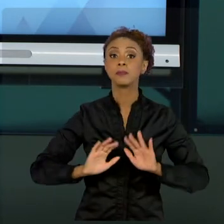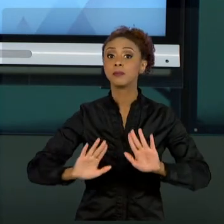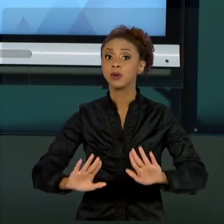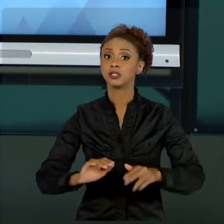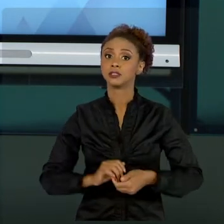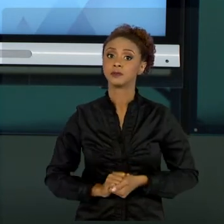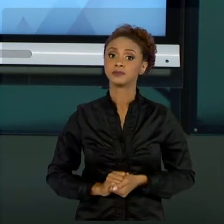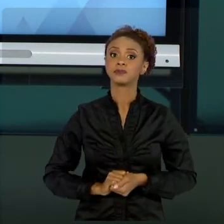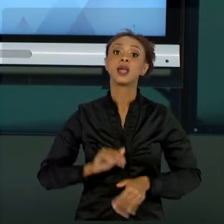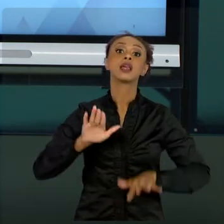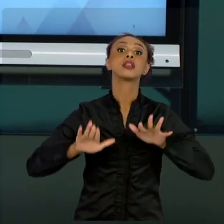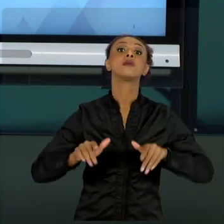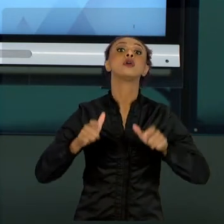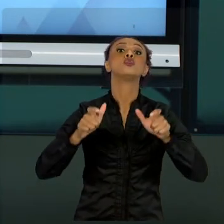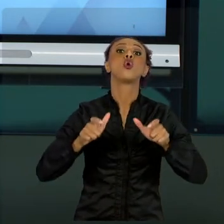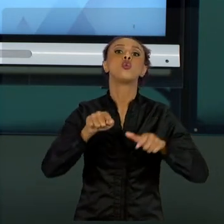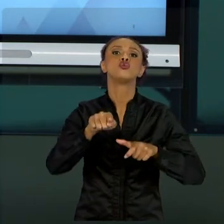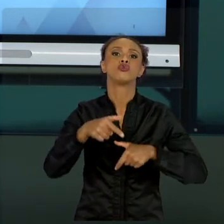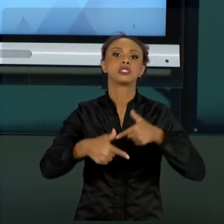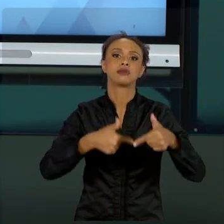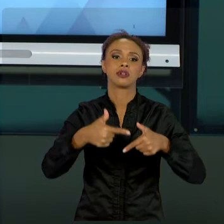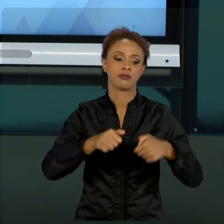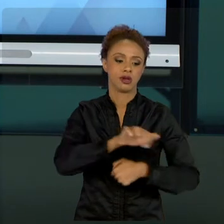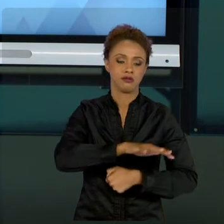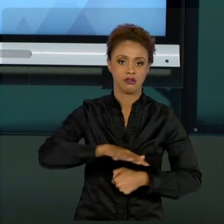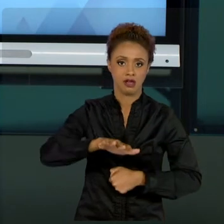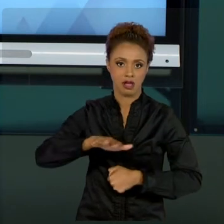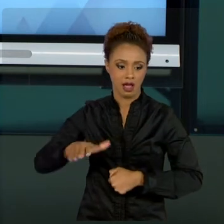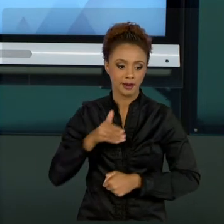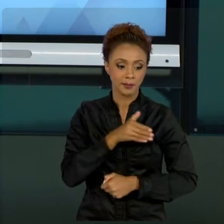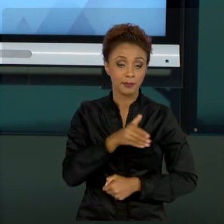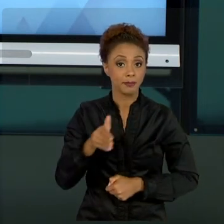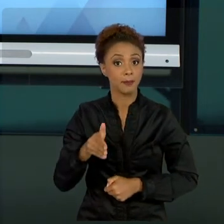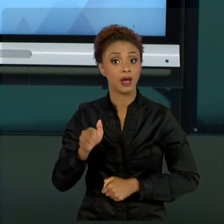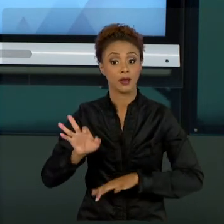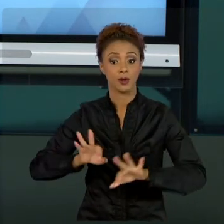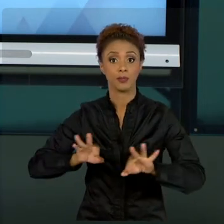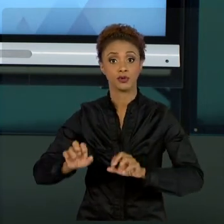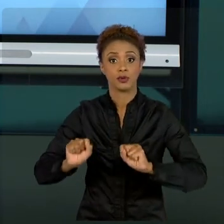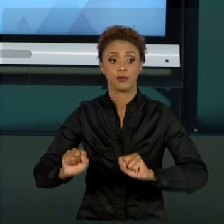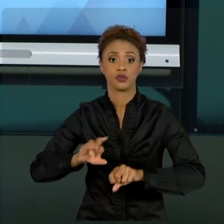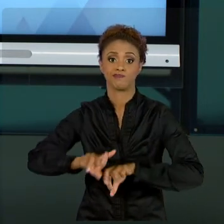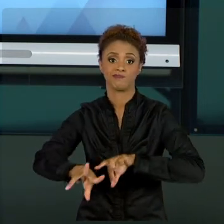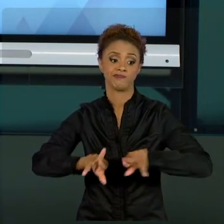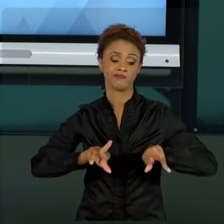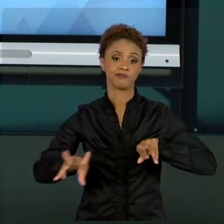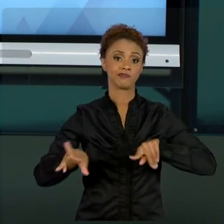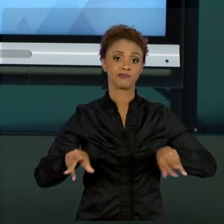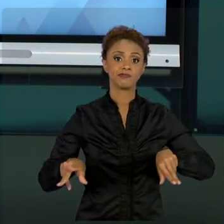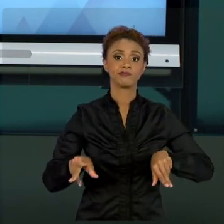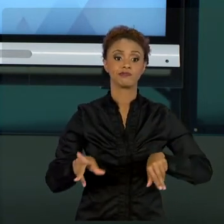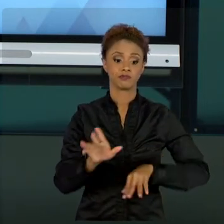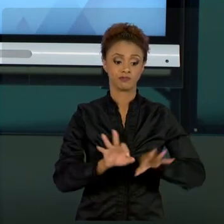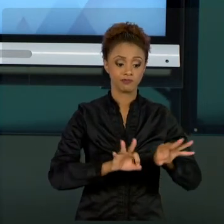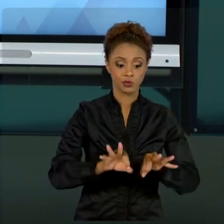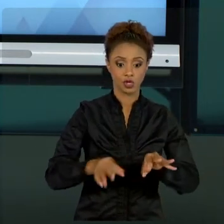PROJETOS SÃO UM POUCO DIFERENTES. SÃO PROJETOS COM MUITA INOVAÇÃO, MUITA CRIATIVIDADE. ENTÃO,